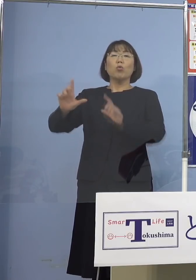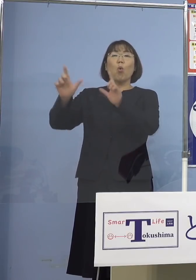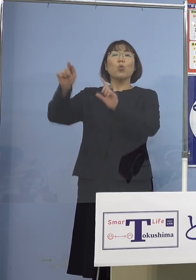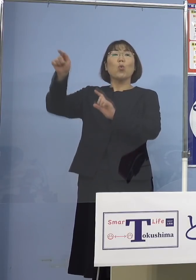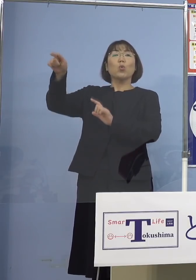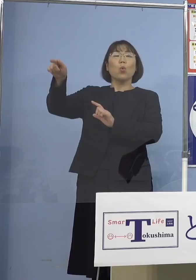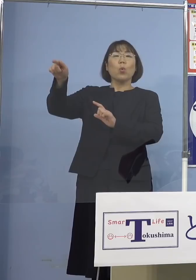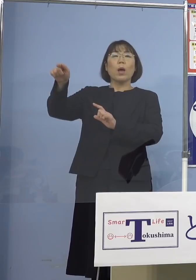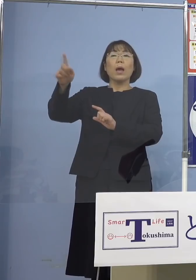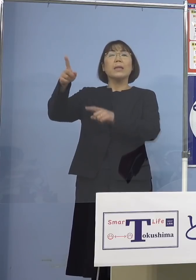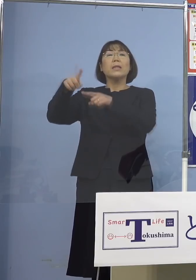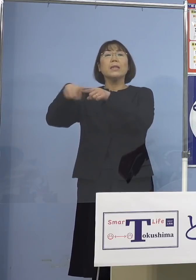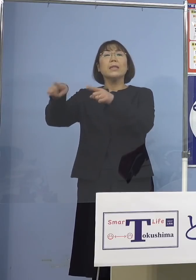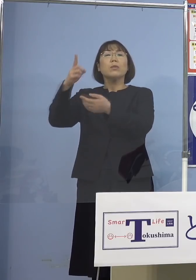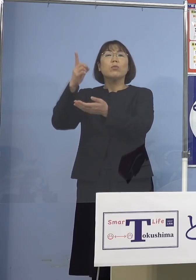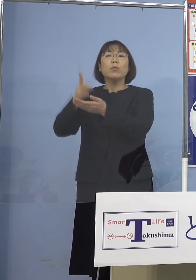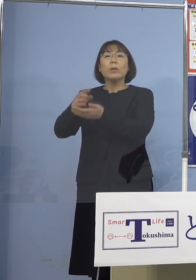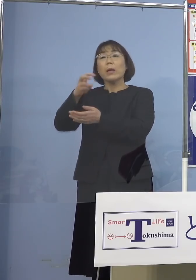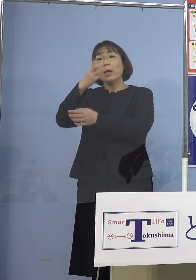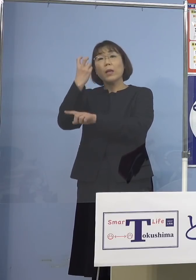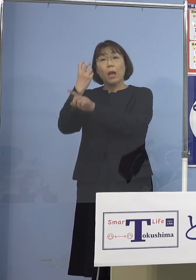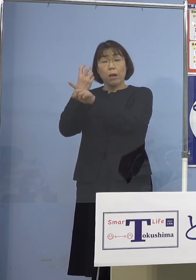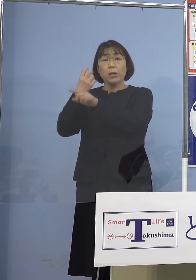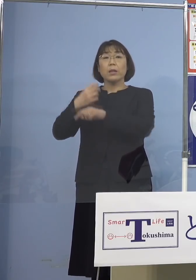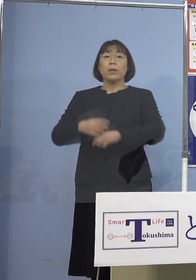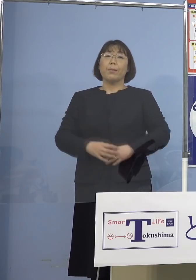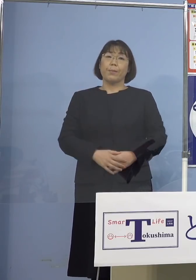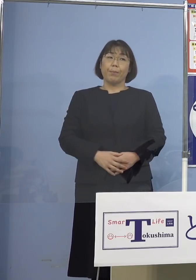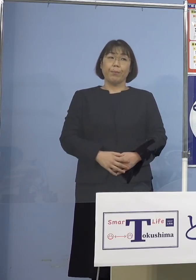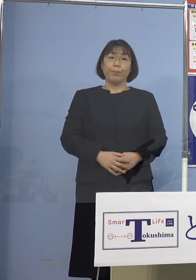一部のところでしか見つかっていない ということがありますので